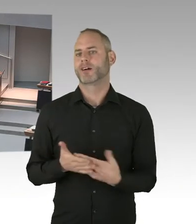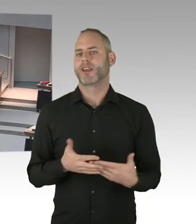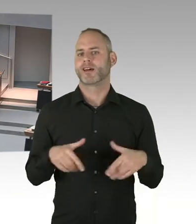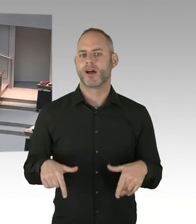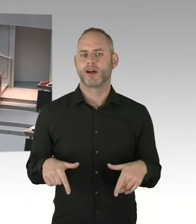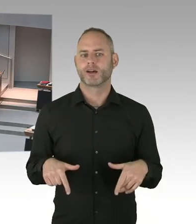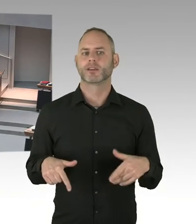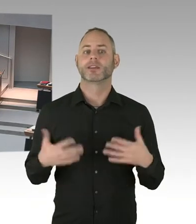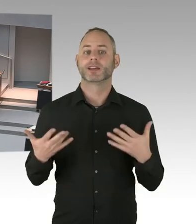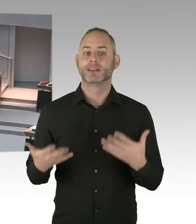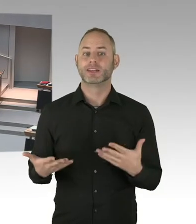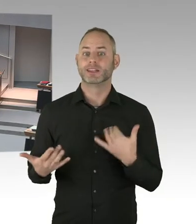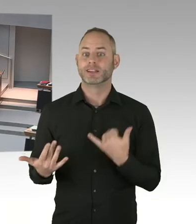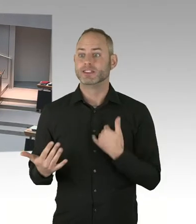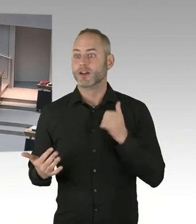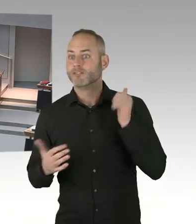fallen Sie nicht auf falsche Pressemeldungen rein.